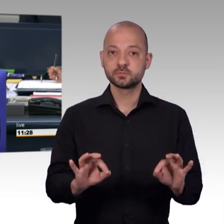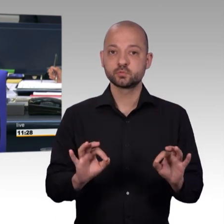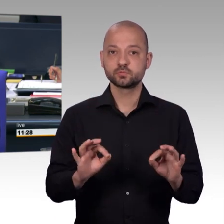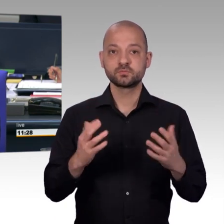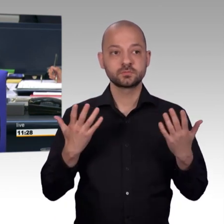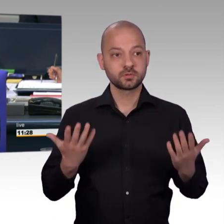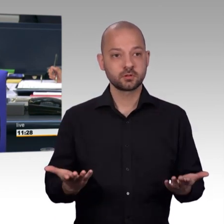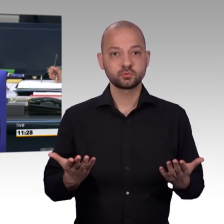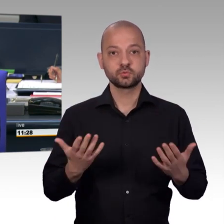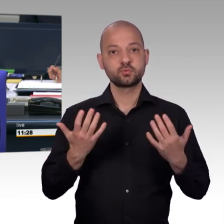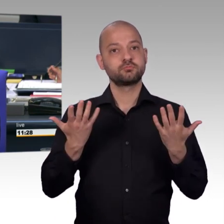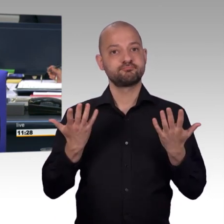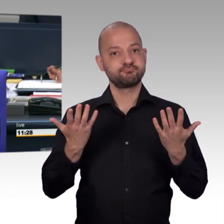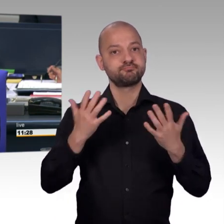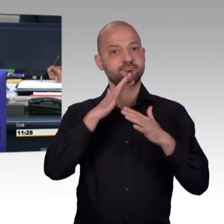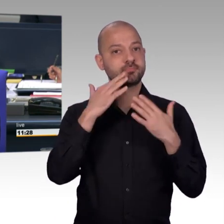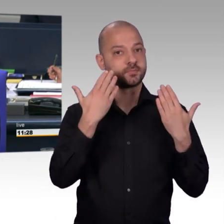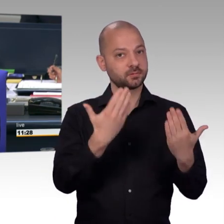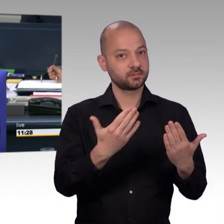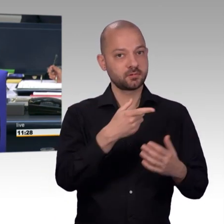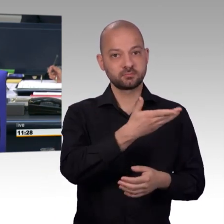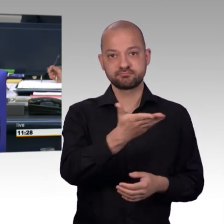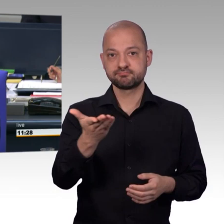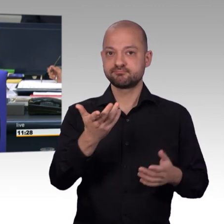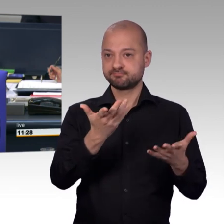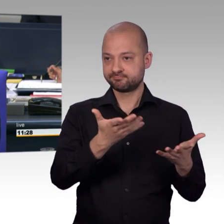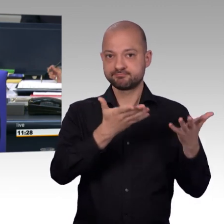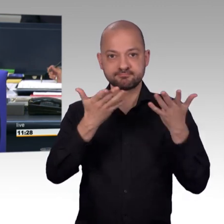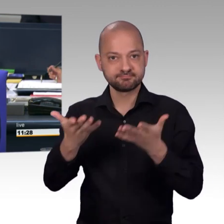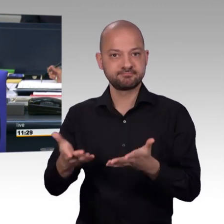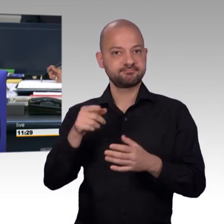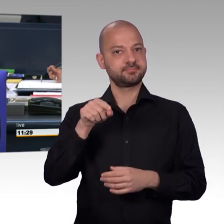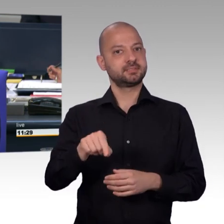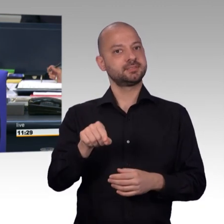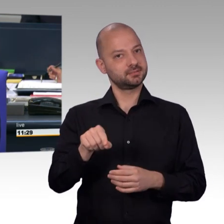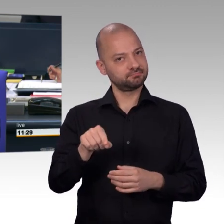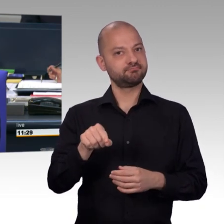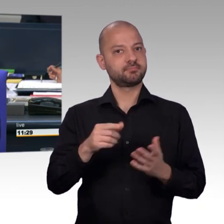seinen Dank zum Ausdruck zu bringen für die Mitarbeiterinnen und Mitarbeiter des Petitionsausschusses, die in ihrer Spitze hinter uns Platz genommen haben,